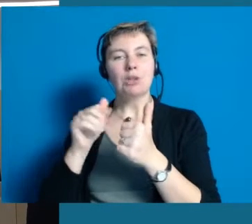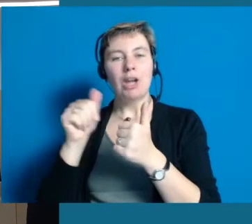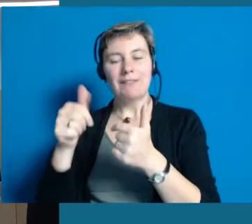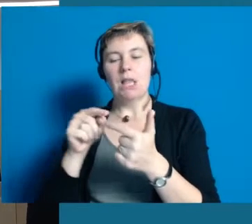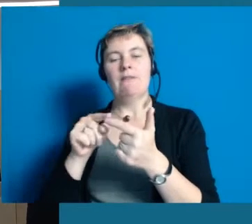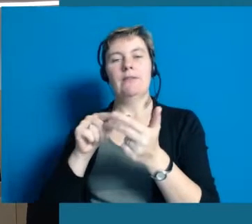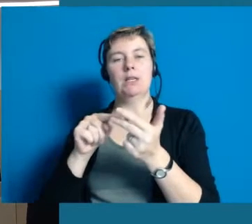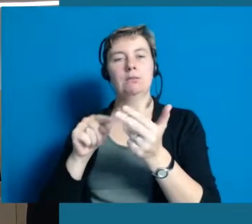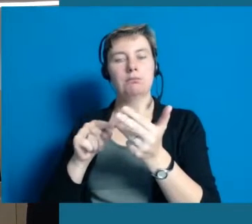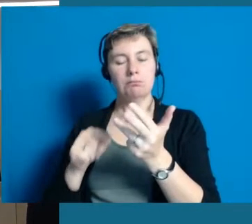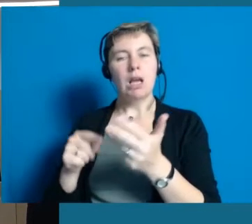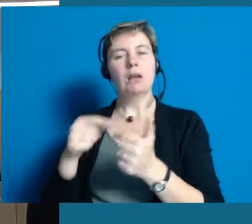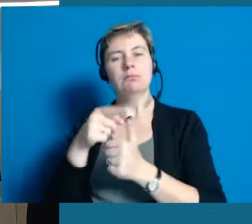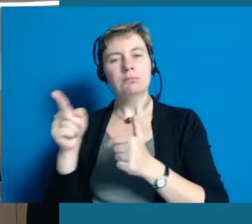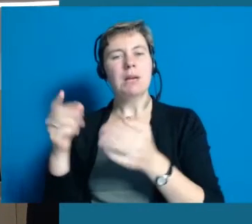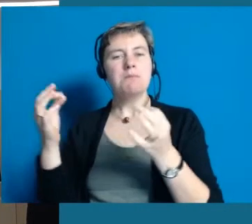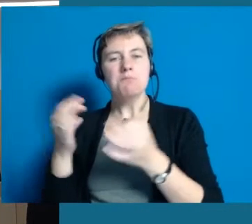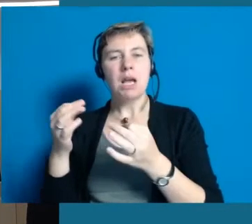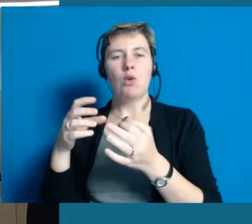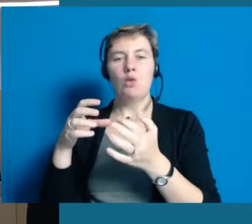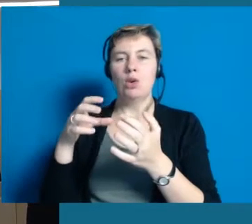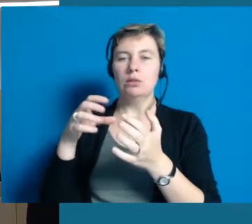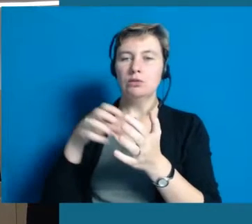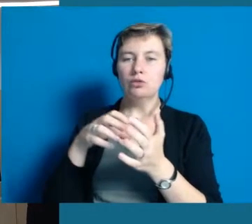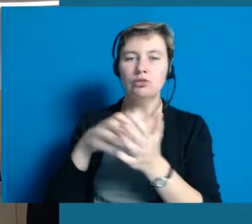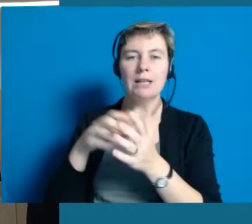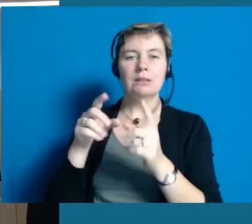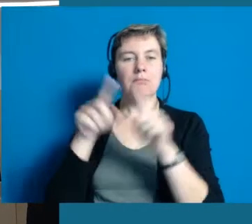die durch Hochheim gehen und mit dem Zollstock messen.